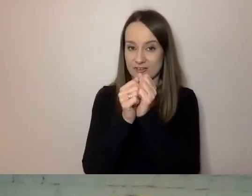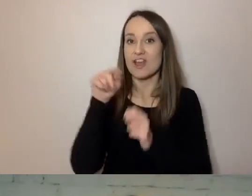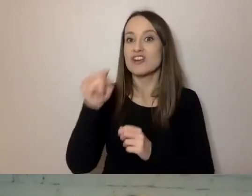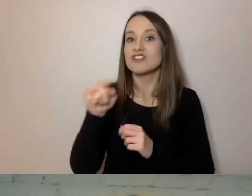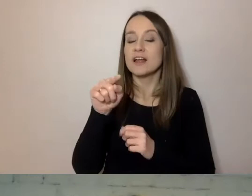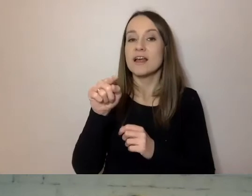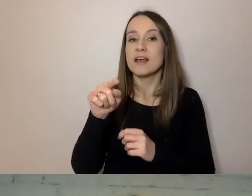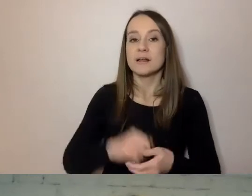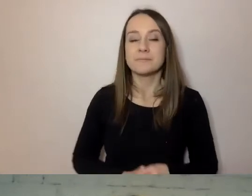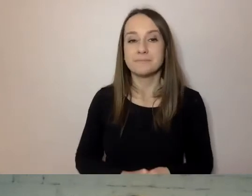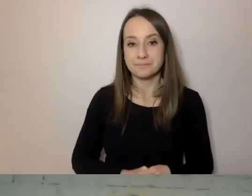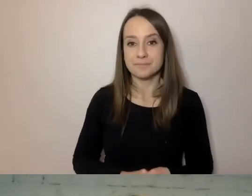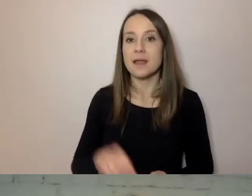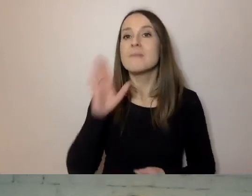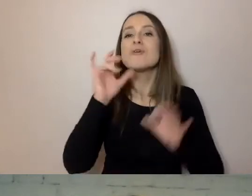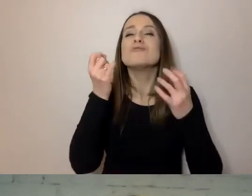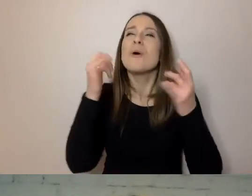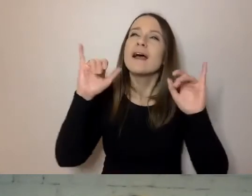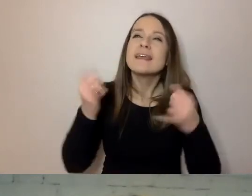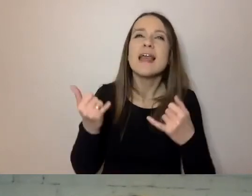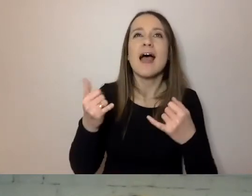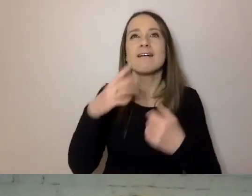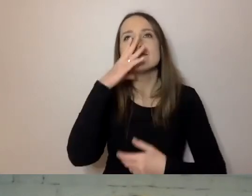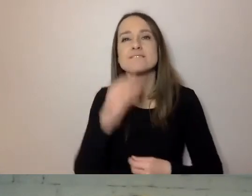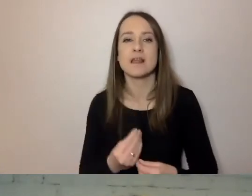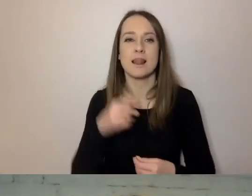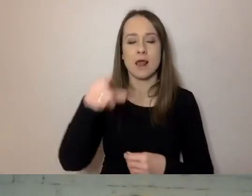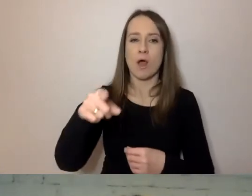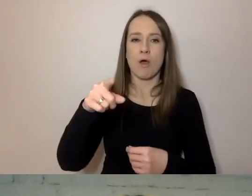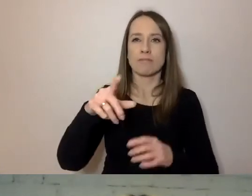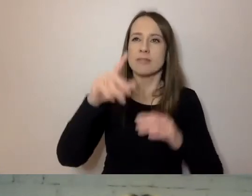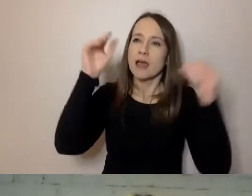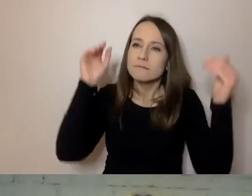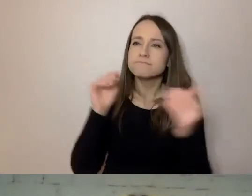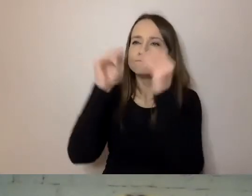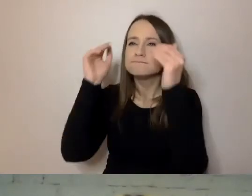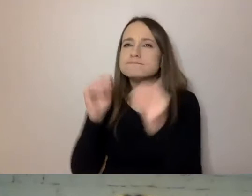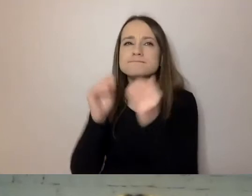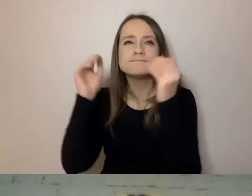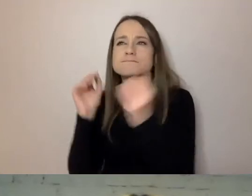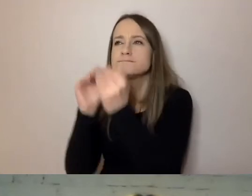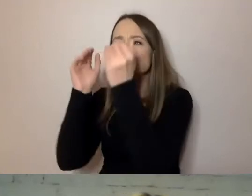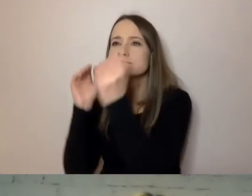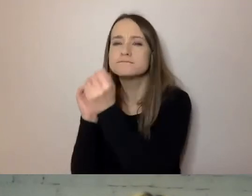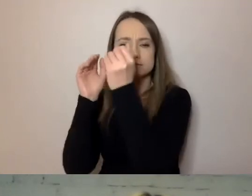trochę jak w matematyce, ale to nie jest aż tak groźne ani trudne - który łączy wszystkich klientów.